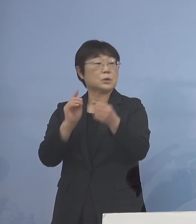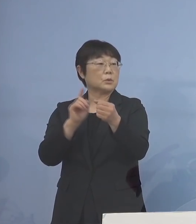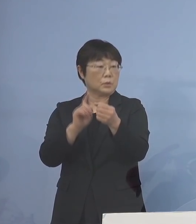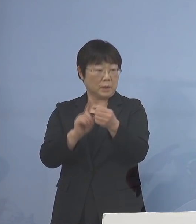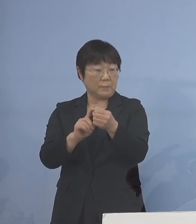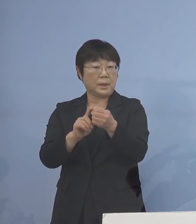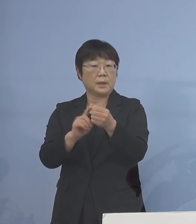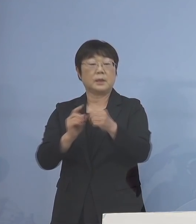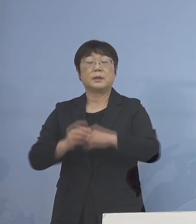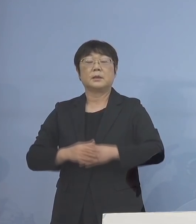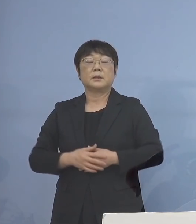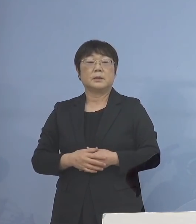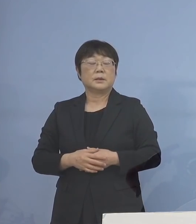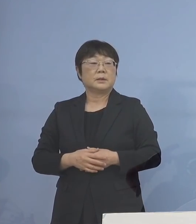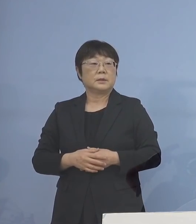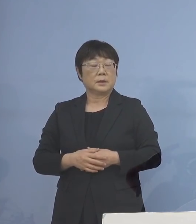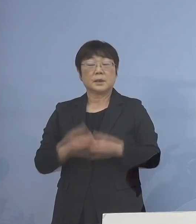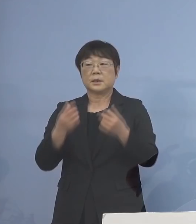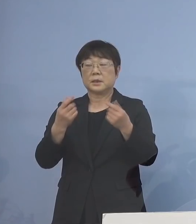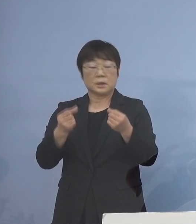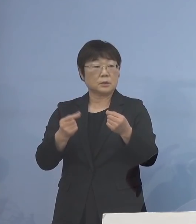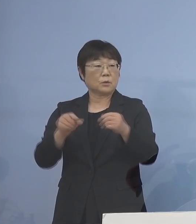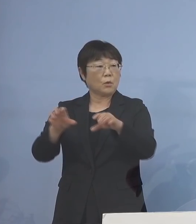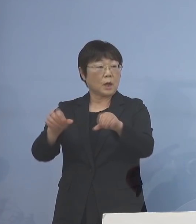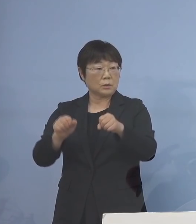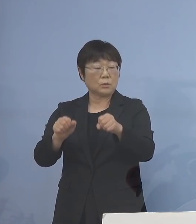こうした点について しっかりと確保するとともに